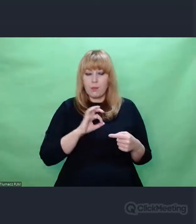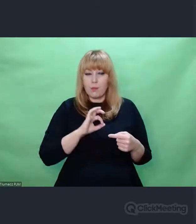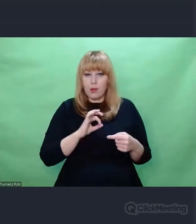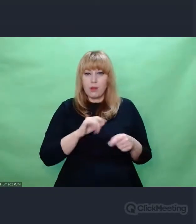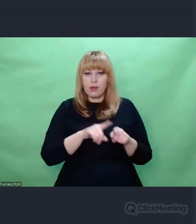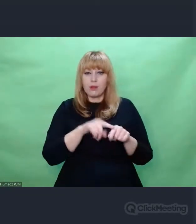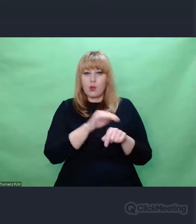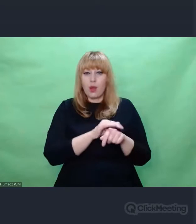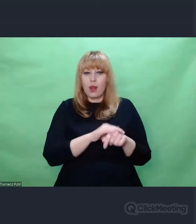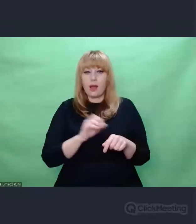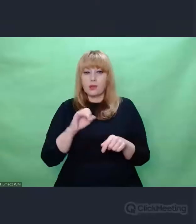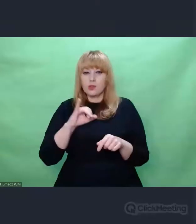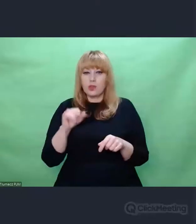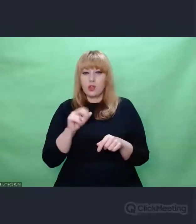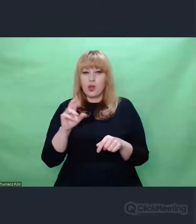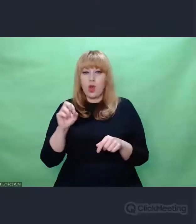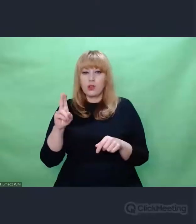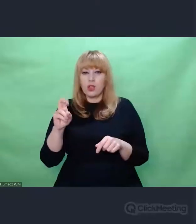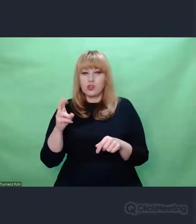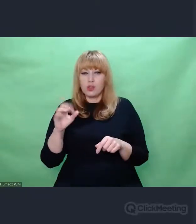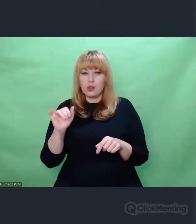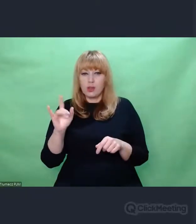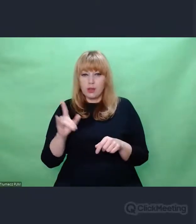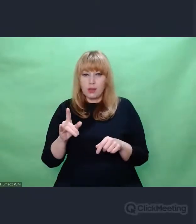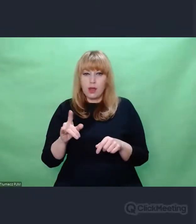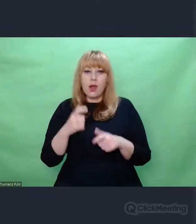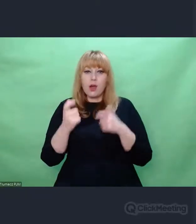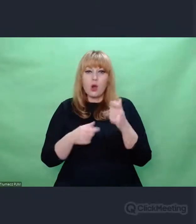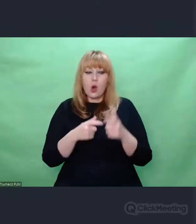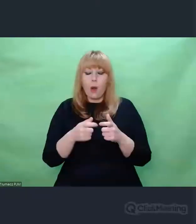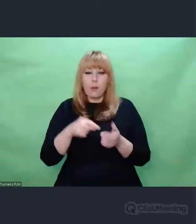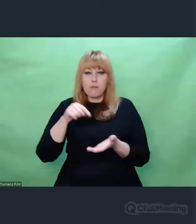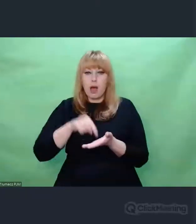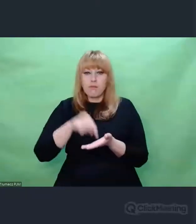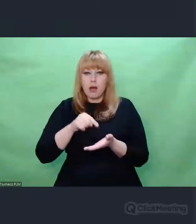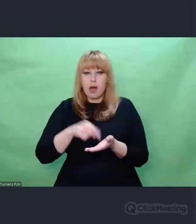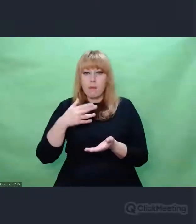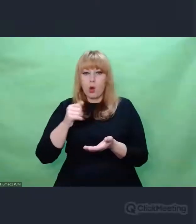między innymi Andrzeja Koniecznego z którym to robiłem, zaszyfrowane morsem I nadawane w przestrzeni pseudo radiowej.